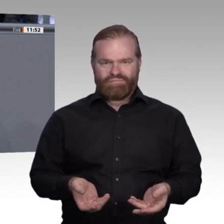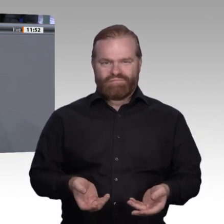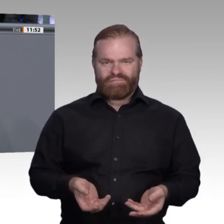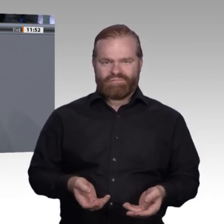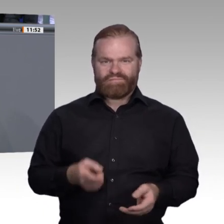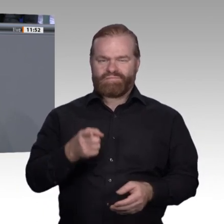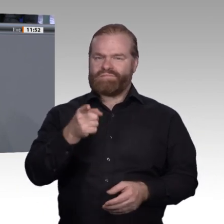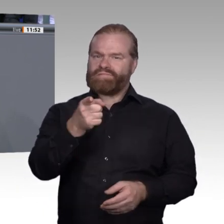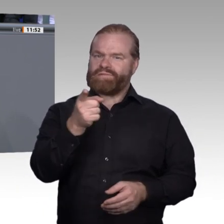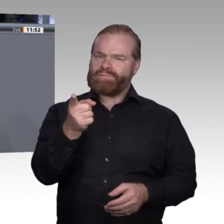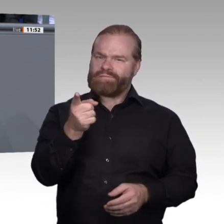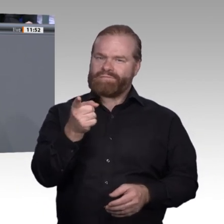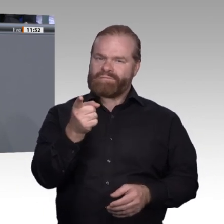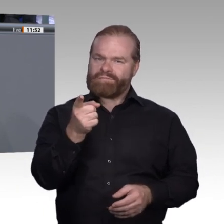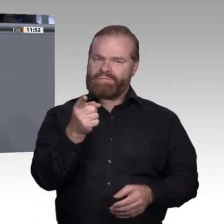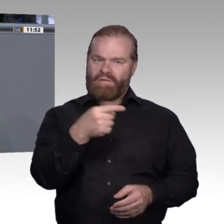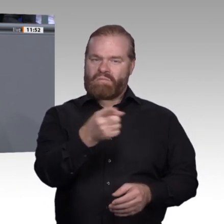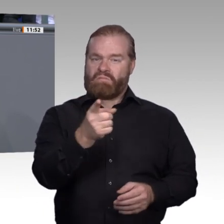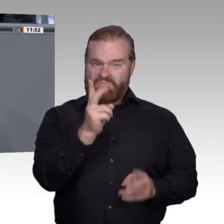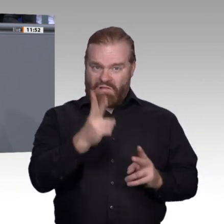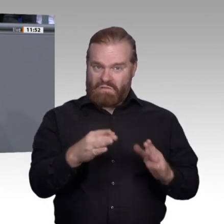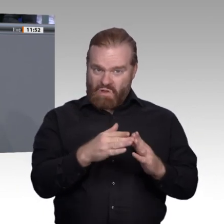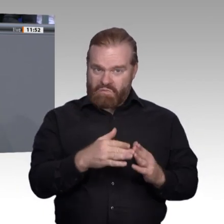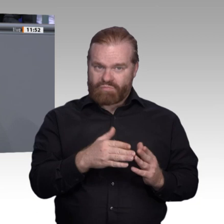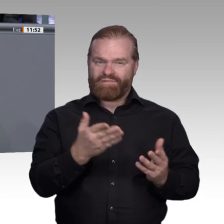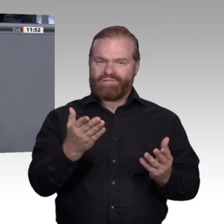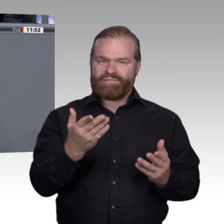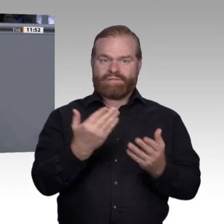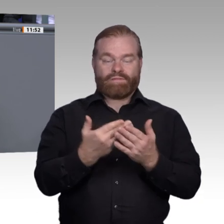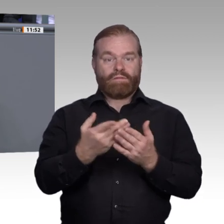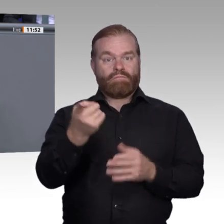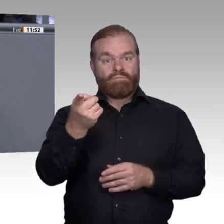Sichern wir Inhalte und gute Rahmenbedingungen und Berufsperspektiven für eine junge Generation?